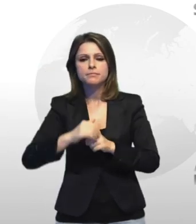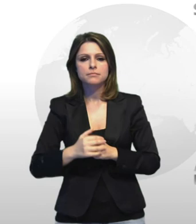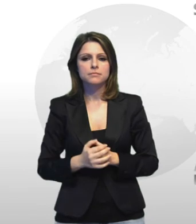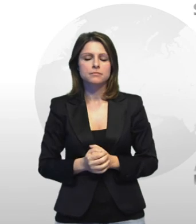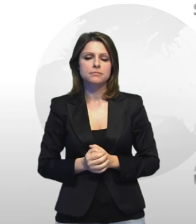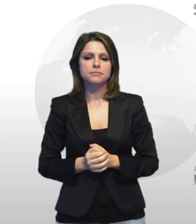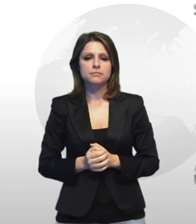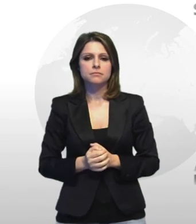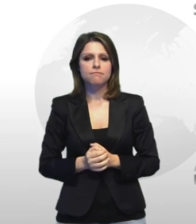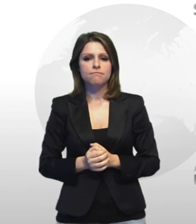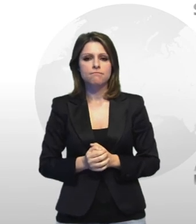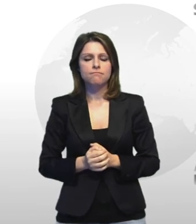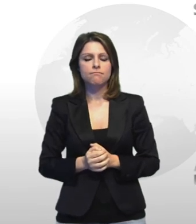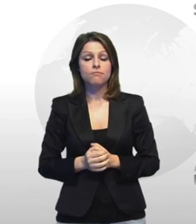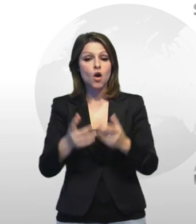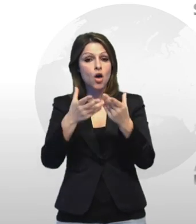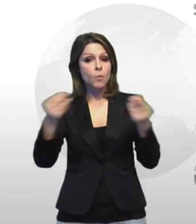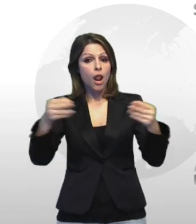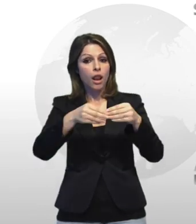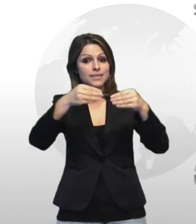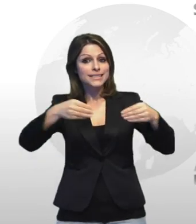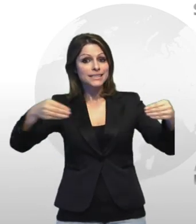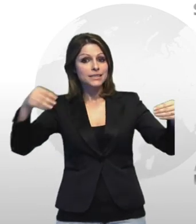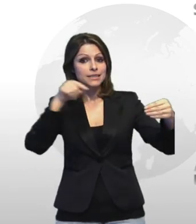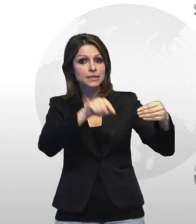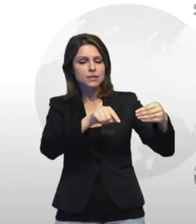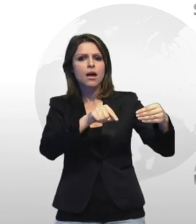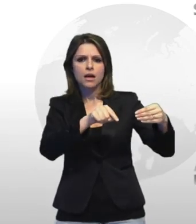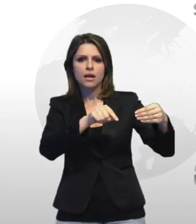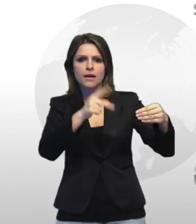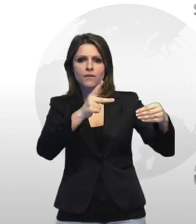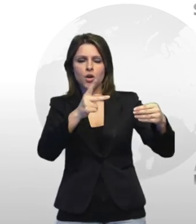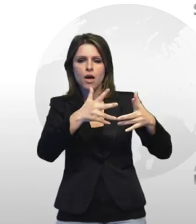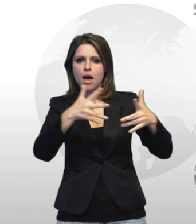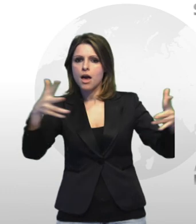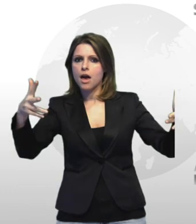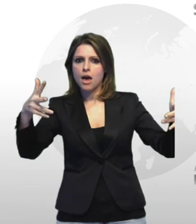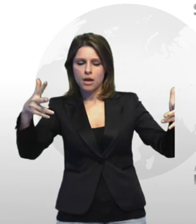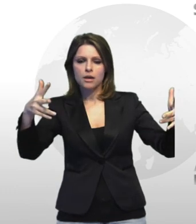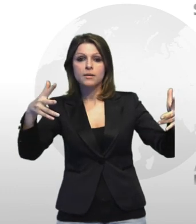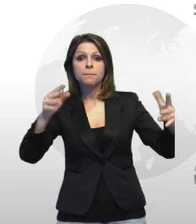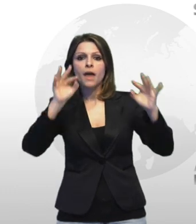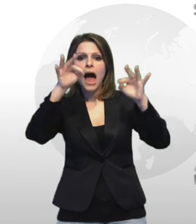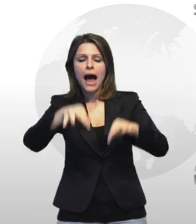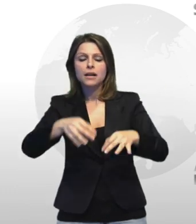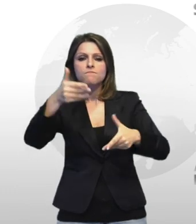molti manufatti avevano i inoltre dimensioni consistenti fino al peso di 500 grammi ciascuno